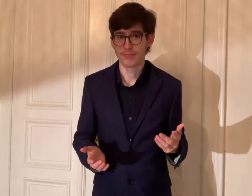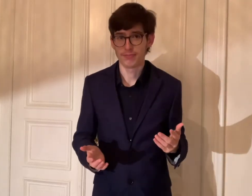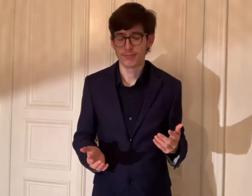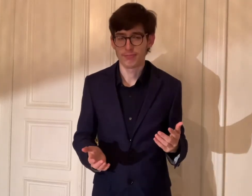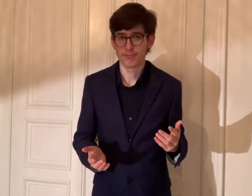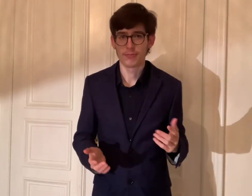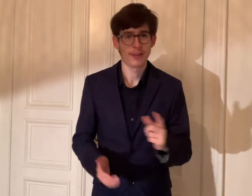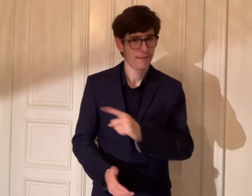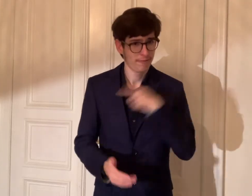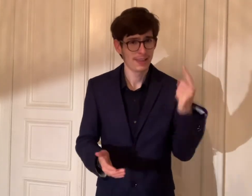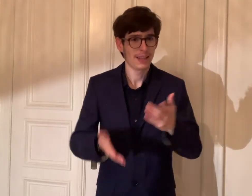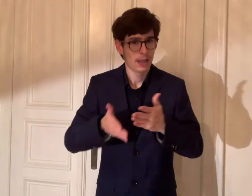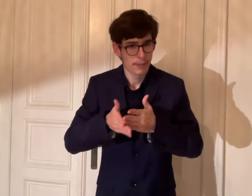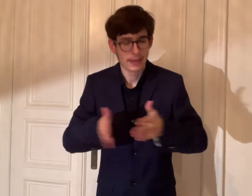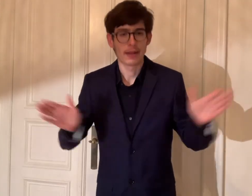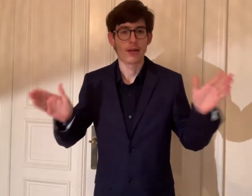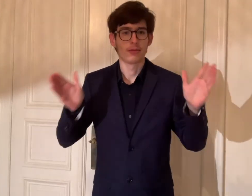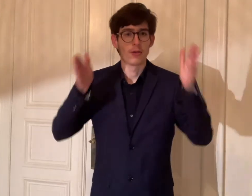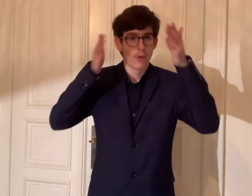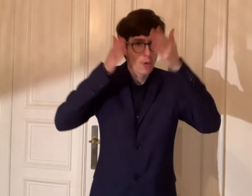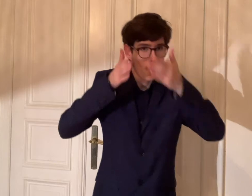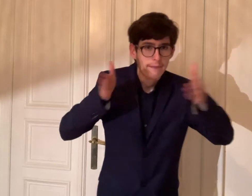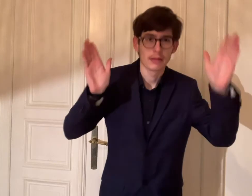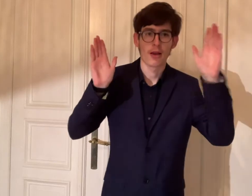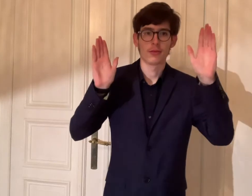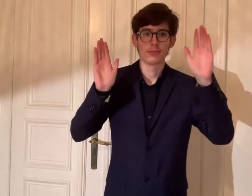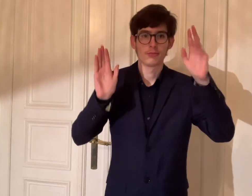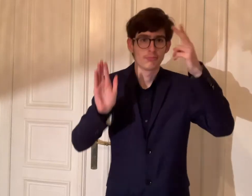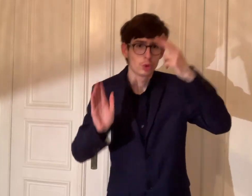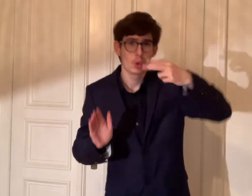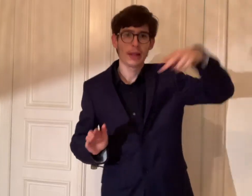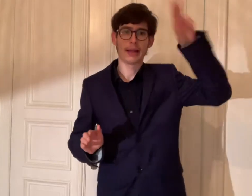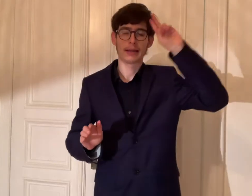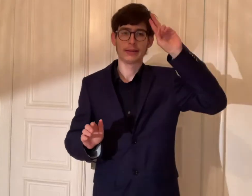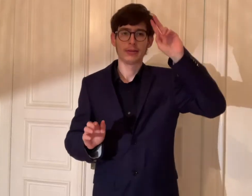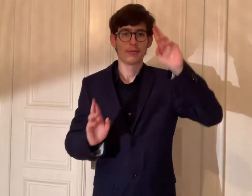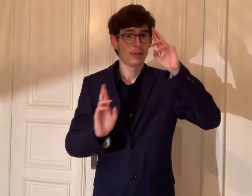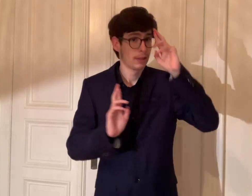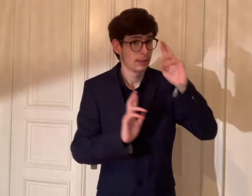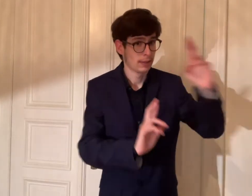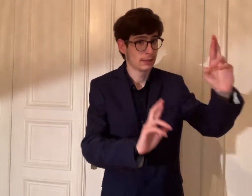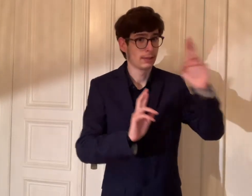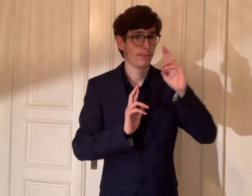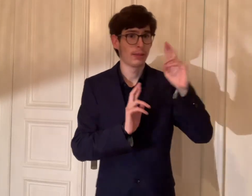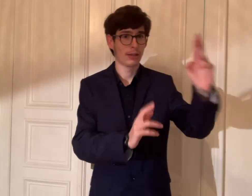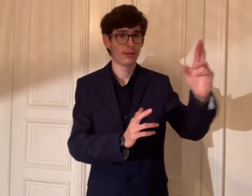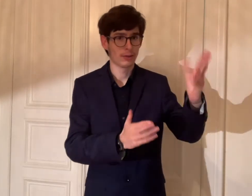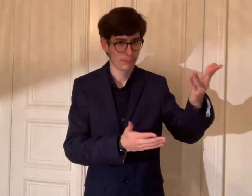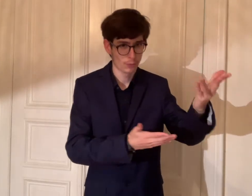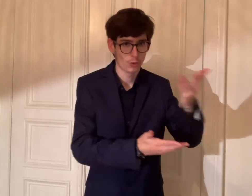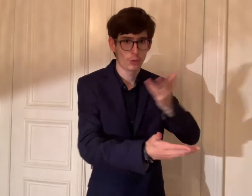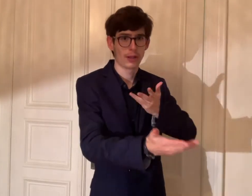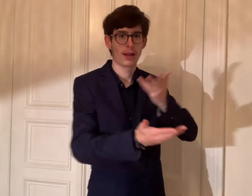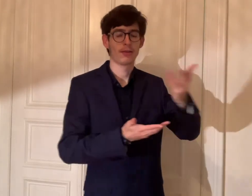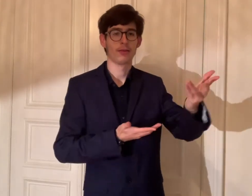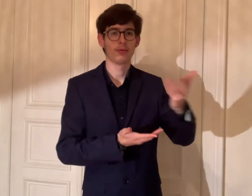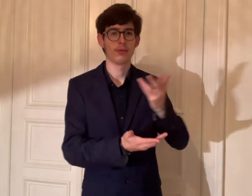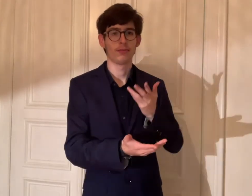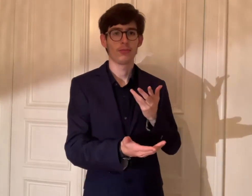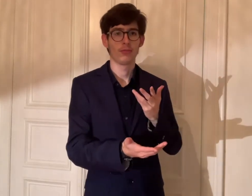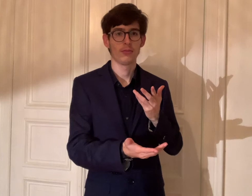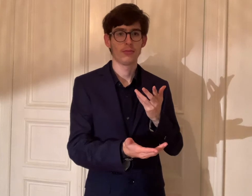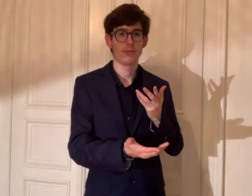Wir sind bereit mit der Offenheit, dem Toleranz und dem Respekt untereinander zu sein.